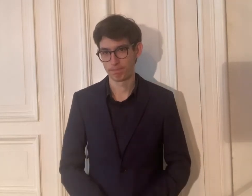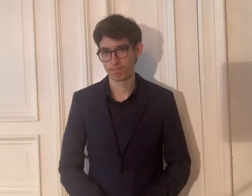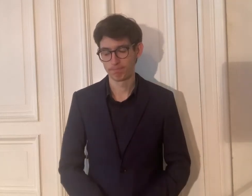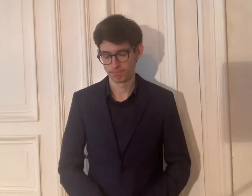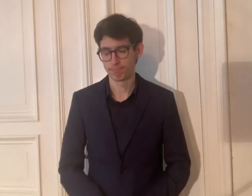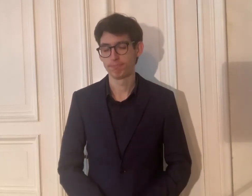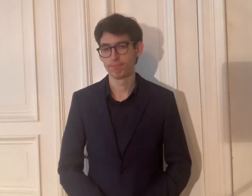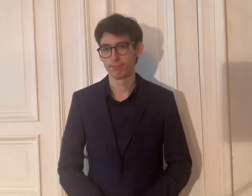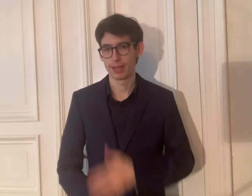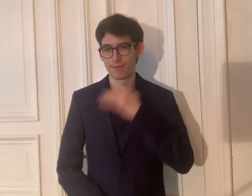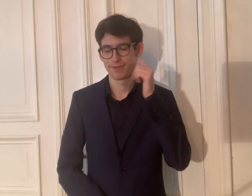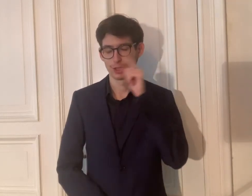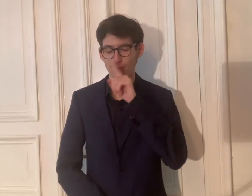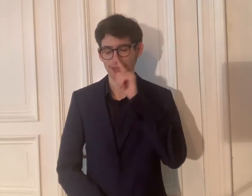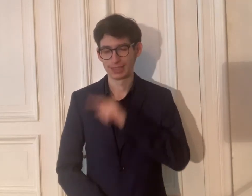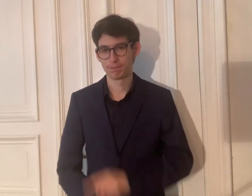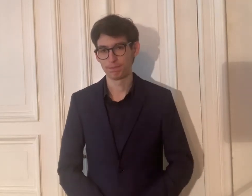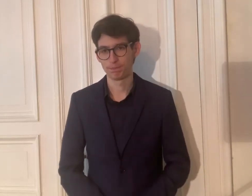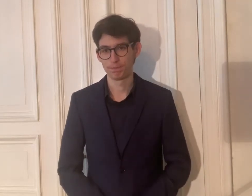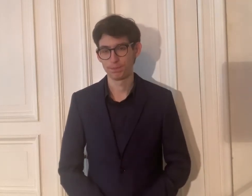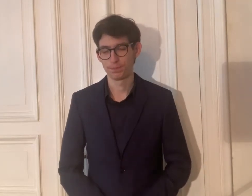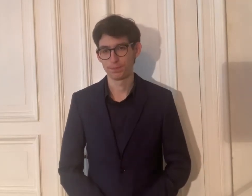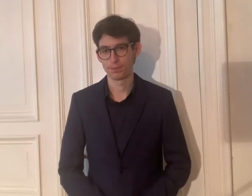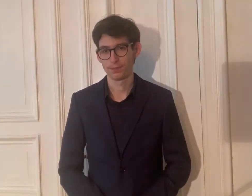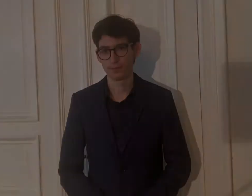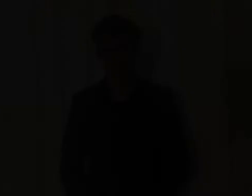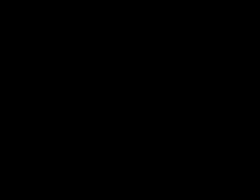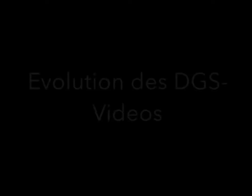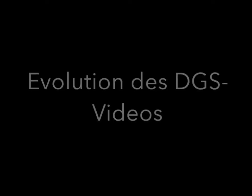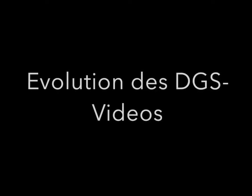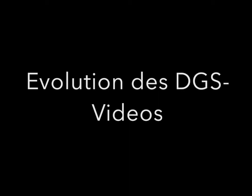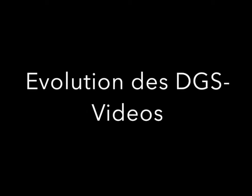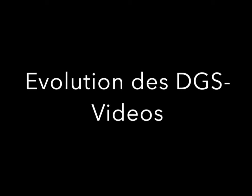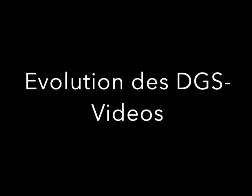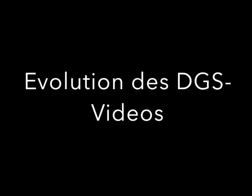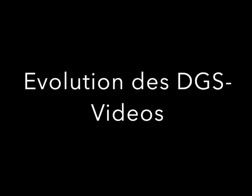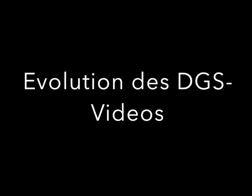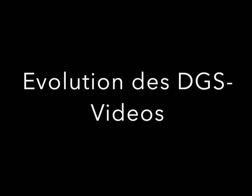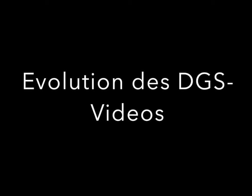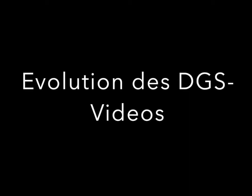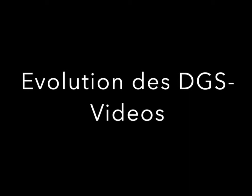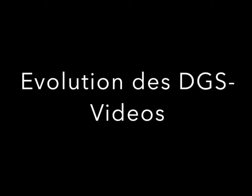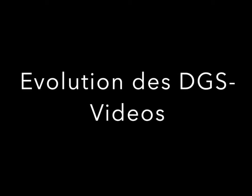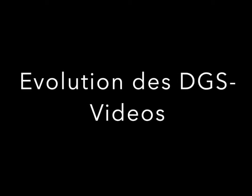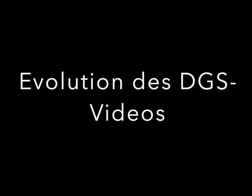Viel Spaß! Die UT wird im Chat live weiter untertitelt.